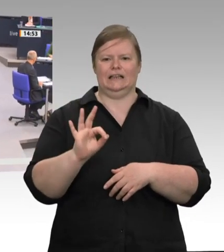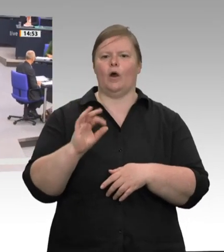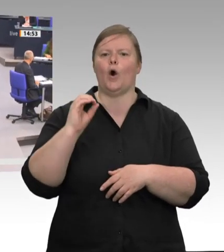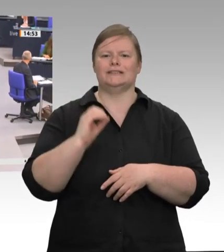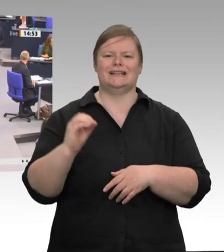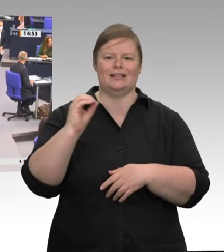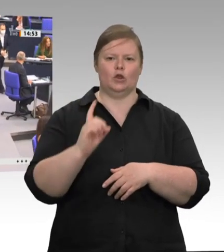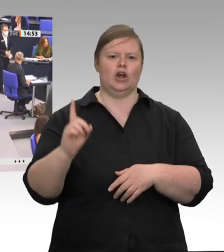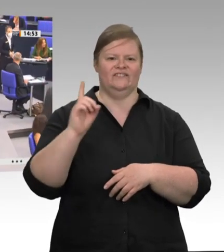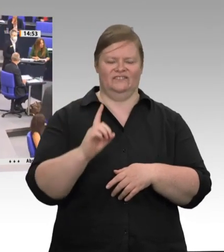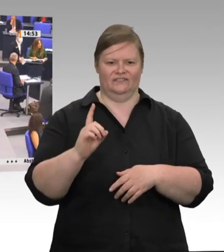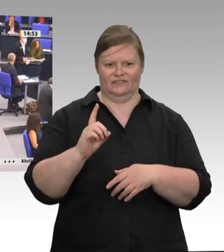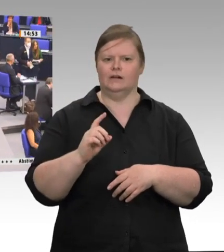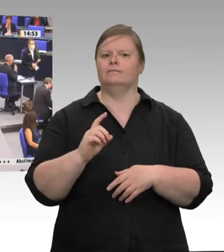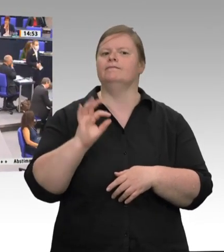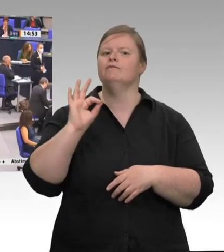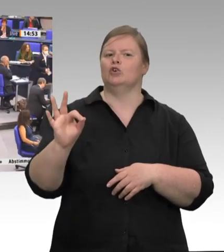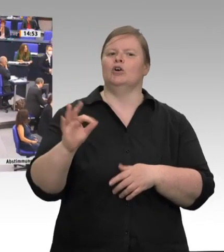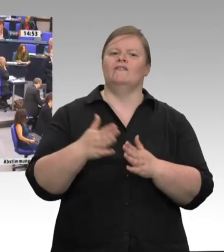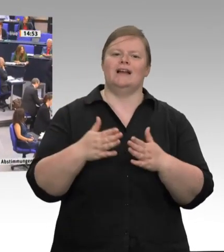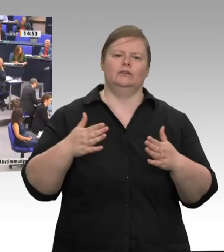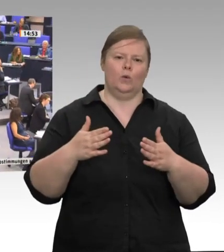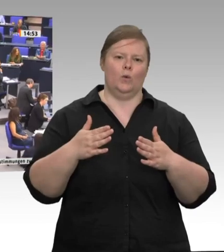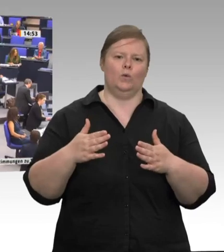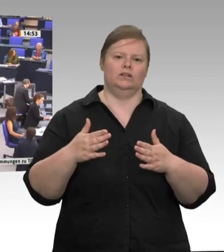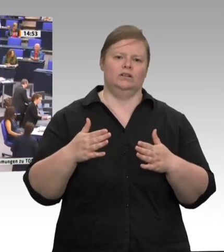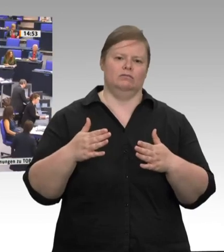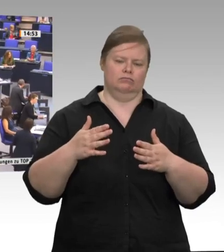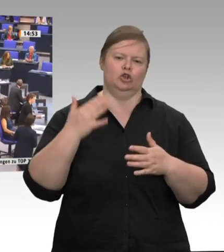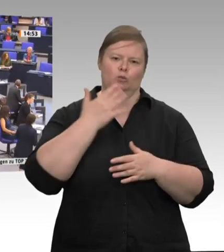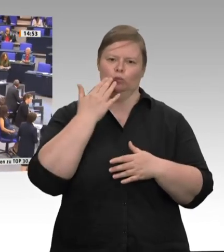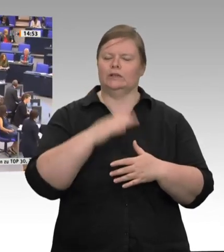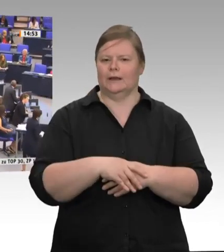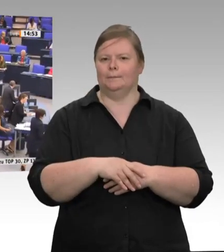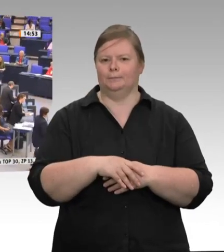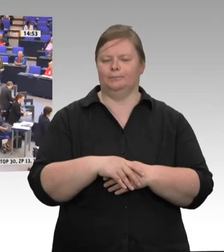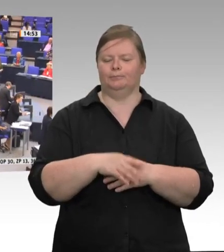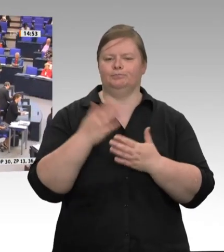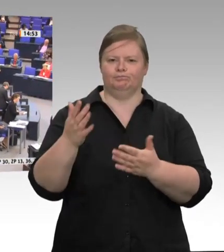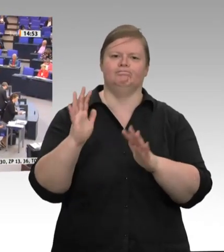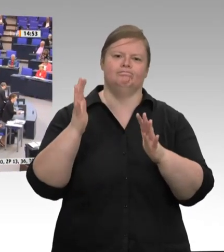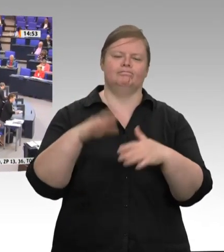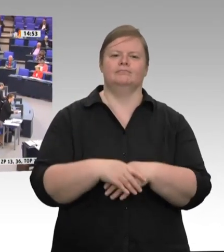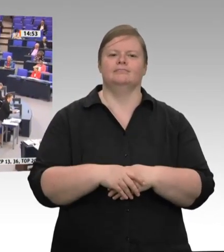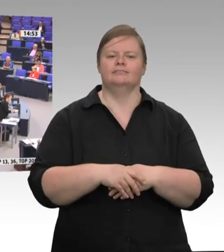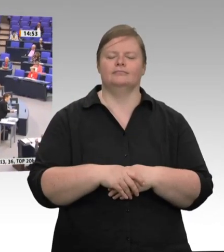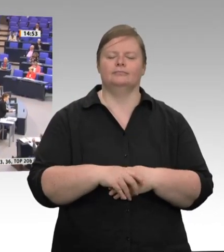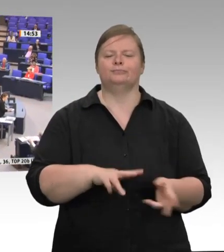Frau Präsidentin! Meine Damen und Herren! Endlich, endlich sind die Zustände, die viele von uns schon lange kannten, für